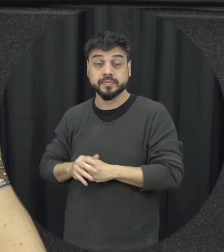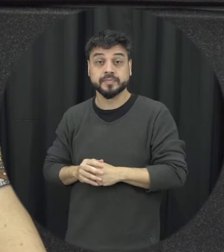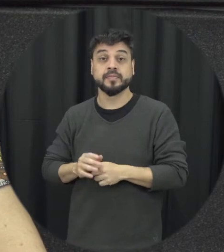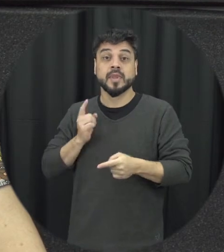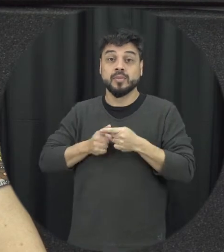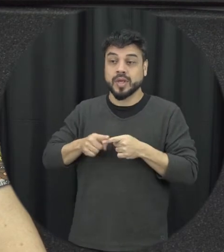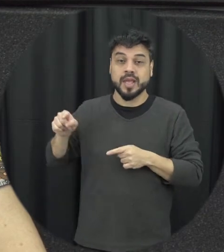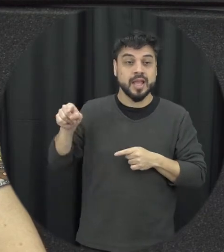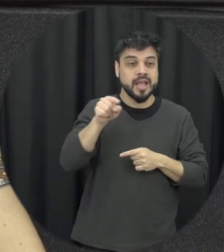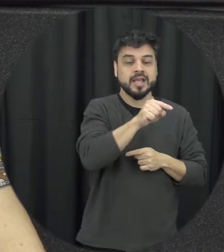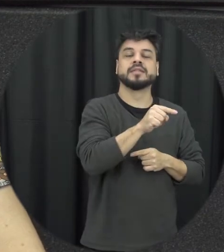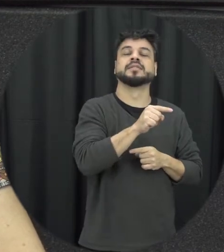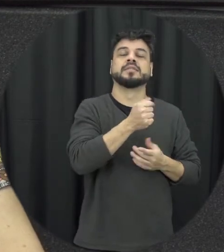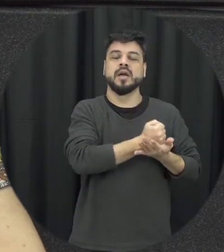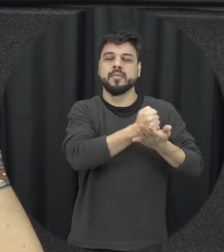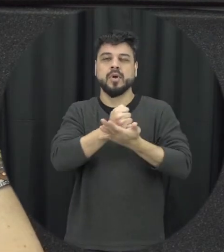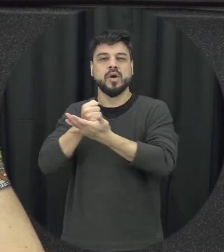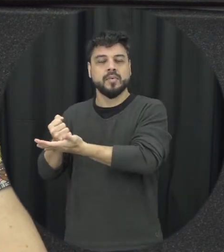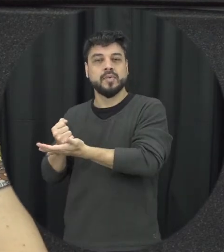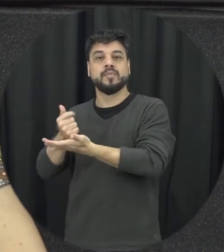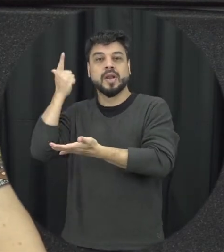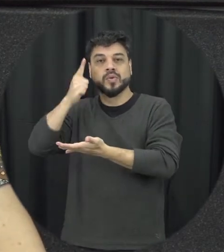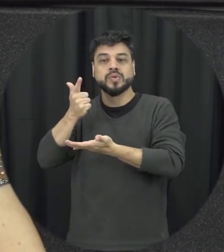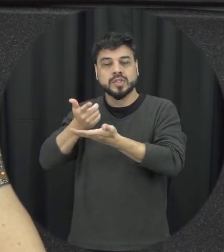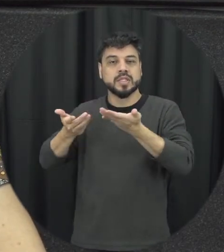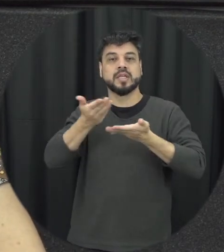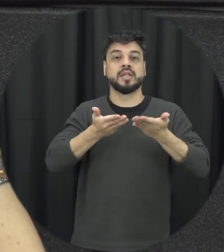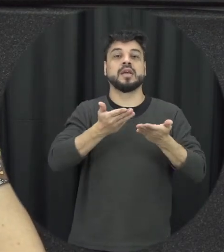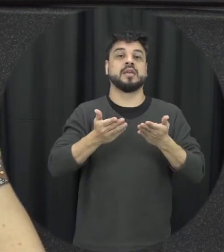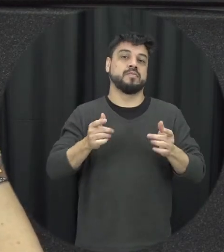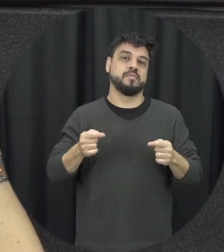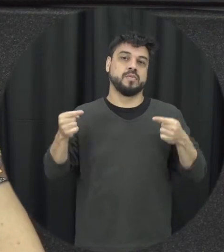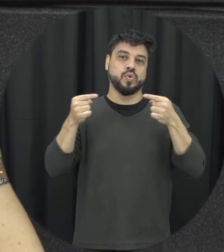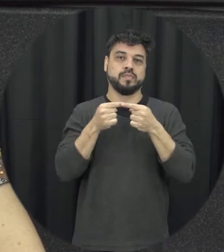eu tenho uma violência né a terra tomando que a gente tinha comentado anteriormente que baseada